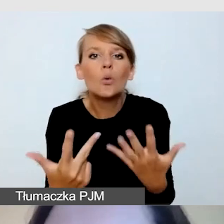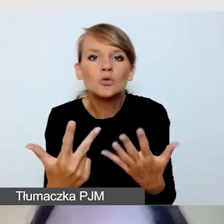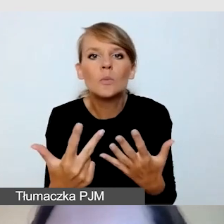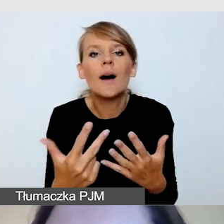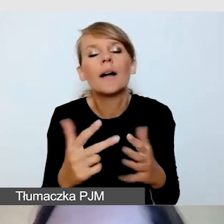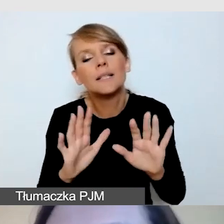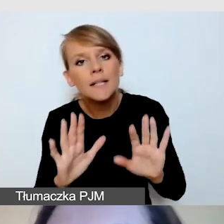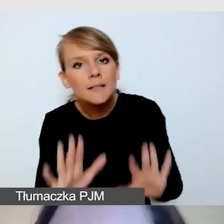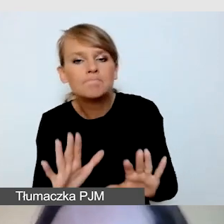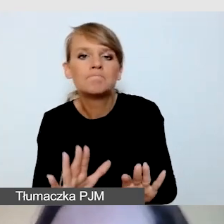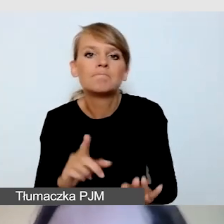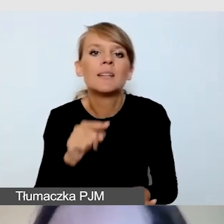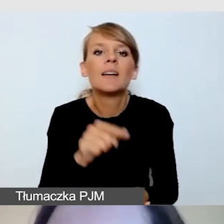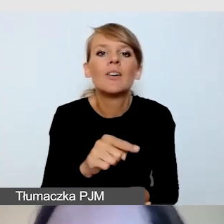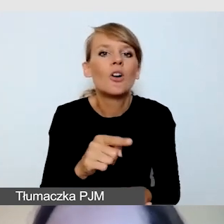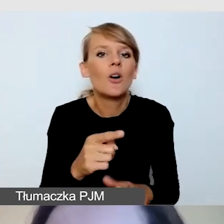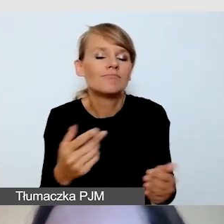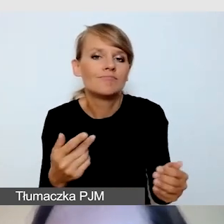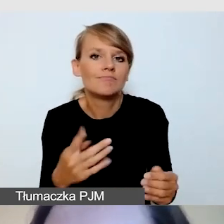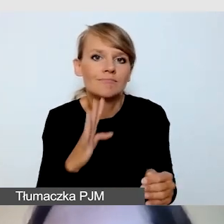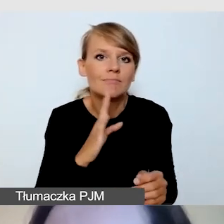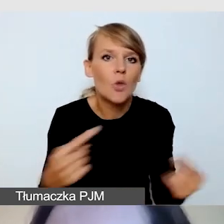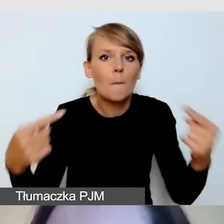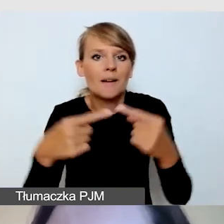między potrzebami wszystkich grup odbiorców,